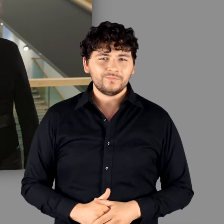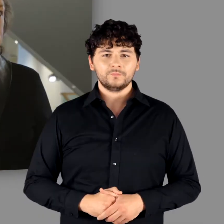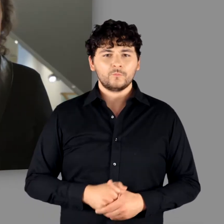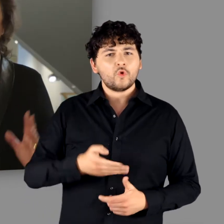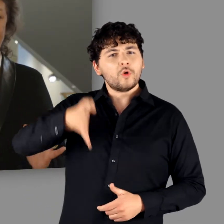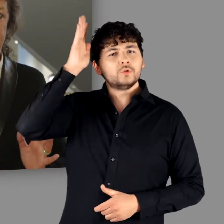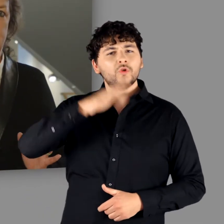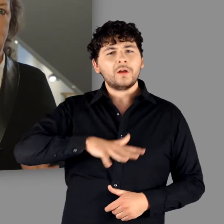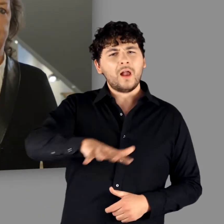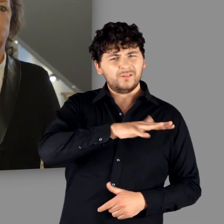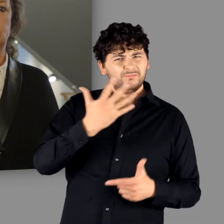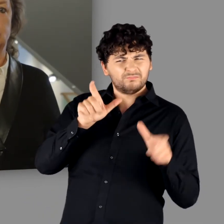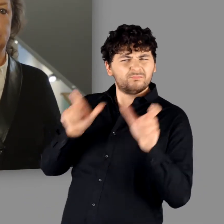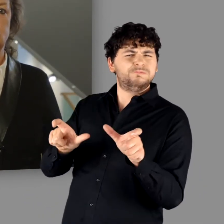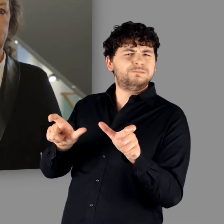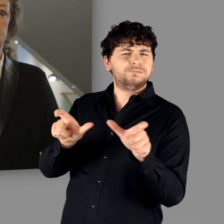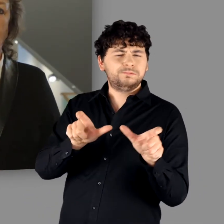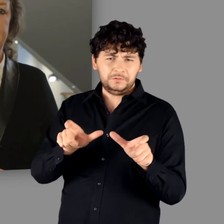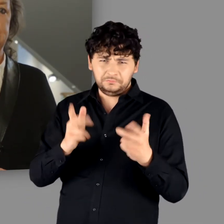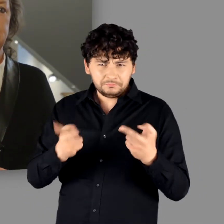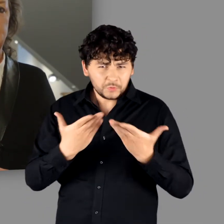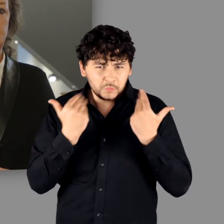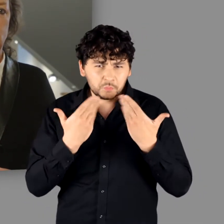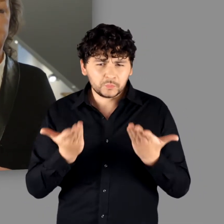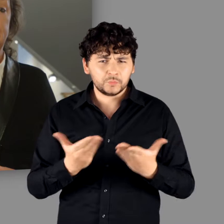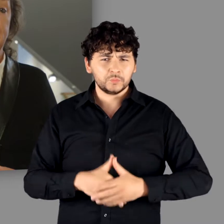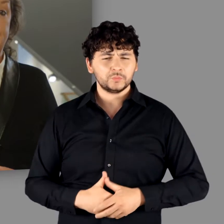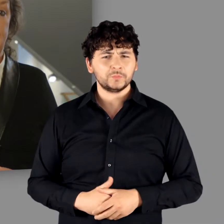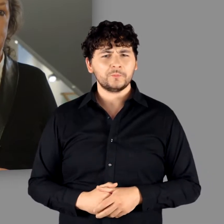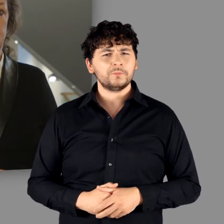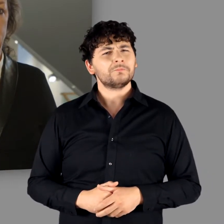Es gab keine Abschottung des Römischen Reiches gegenüber der „Germania“